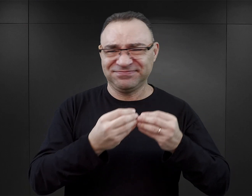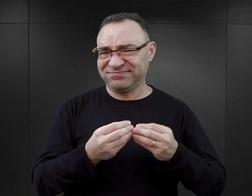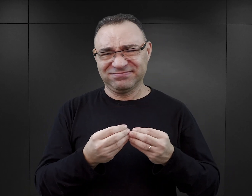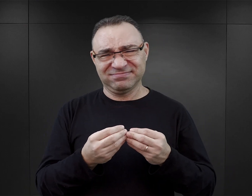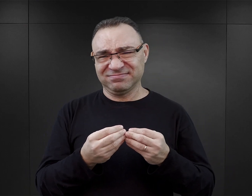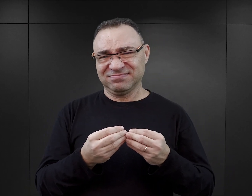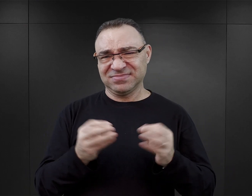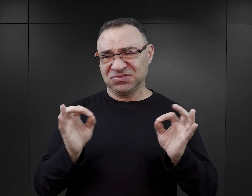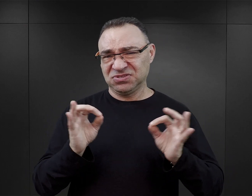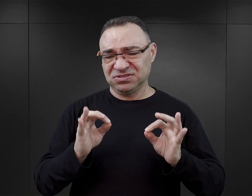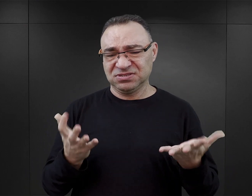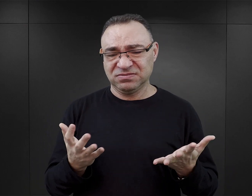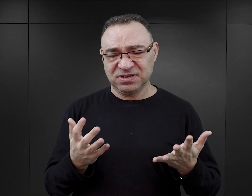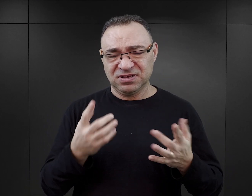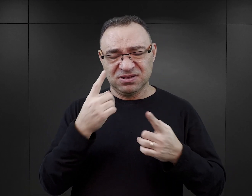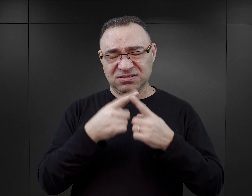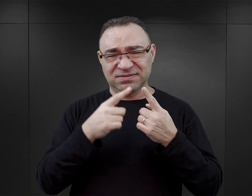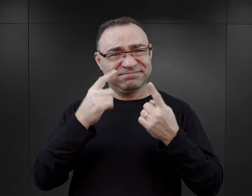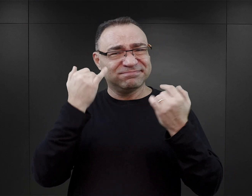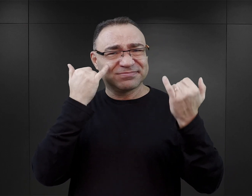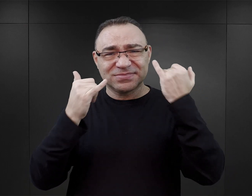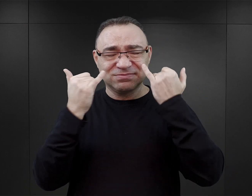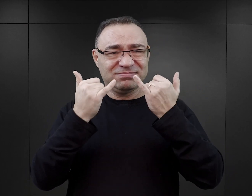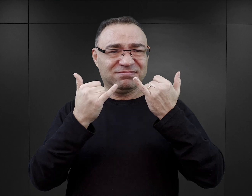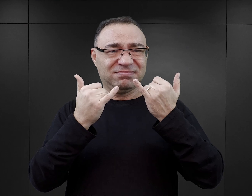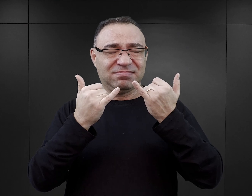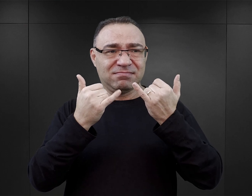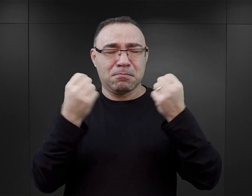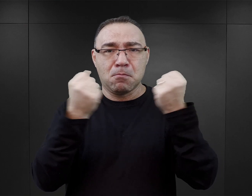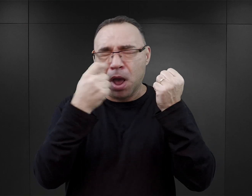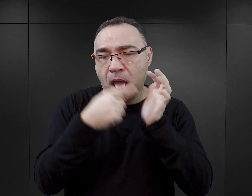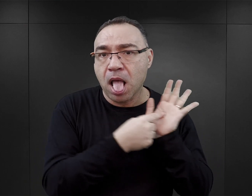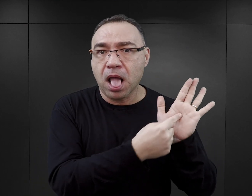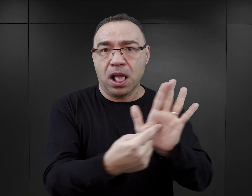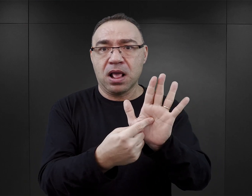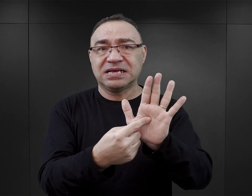Ta makabryzacja i takie przerysowanie, przejaskrawienie pewnych incydentów,